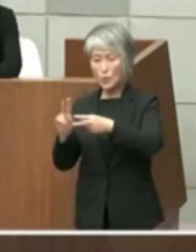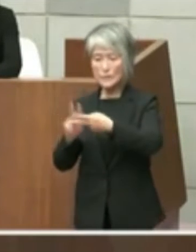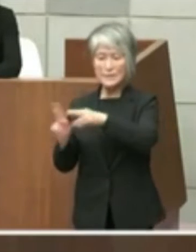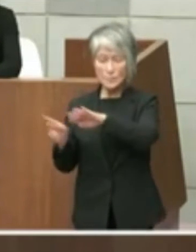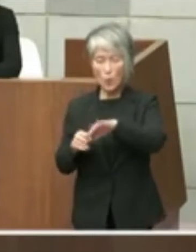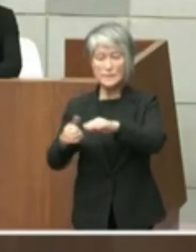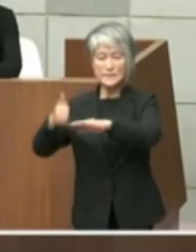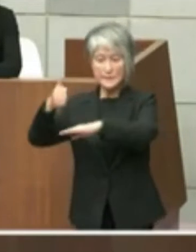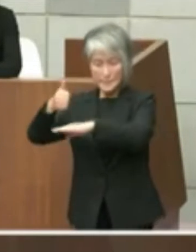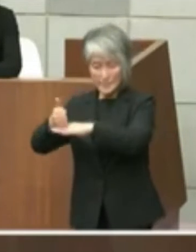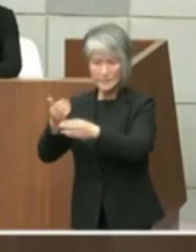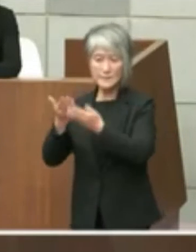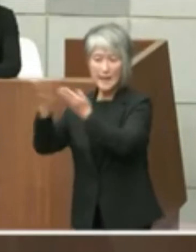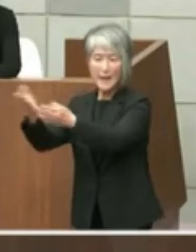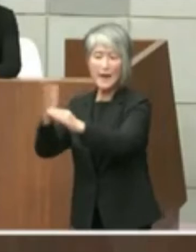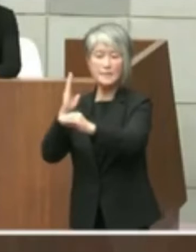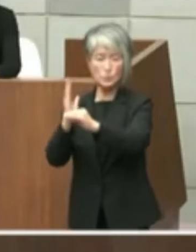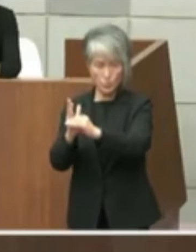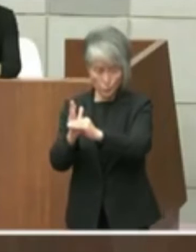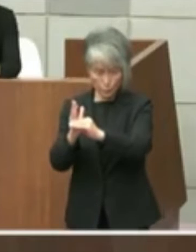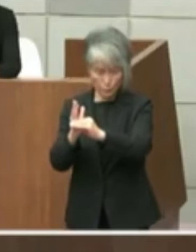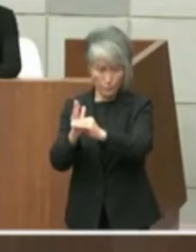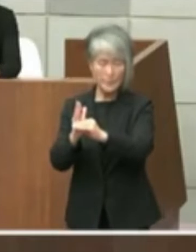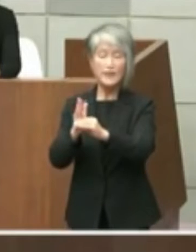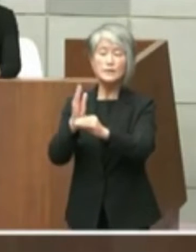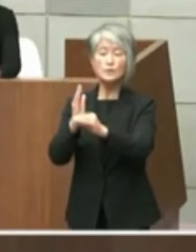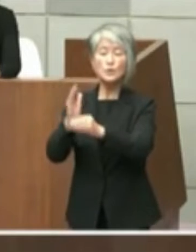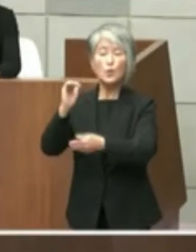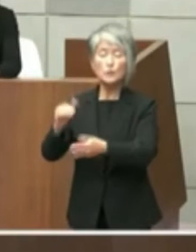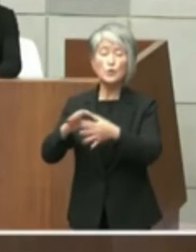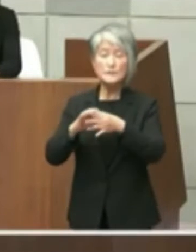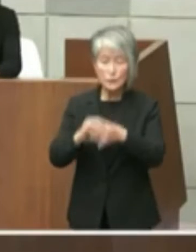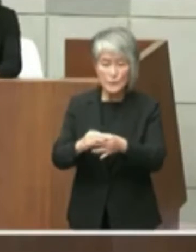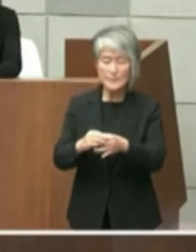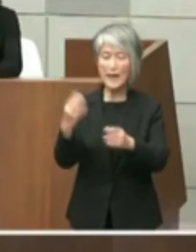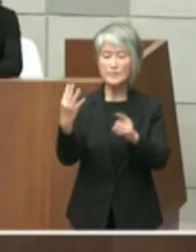に提案しているところですとこの件につい てのはどのようなお考えた起きてください